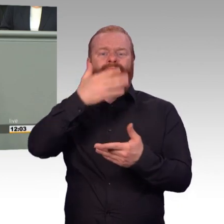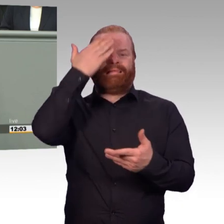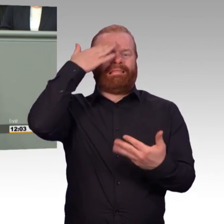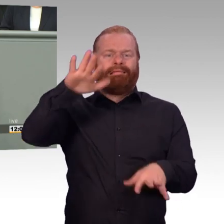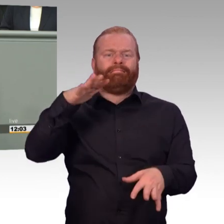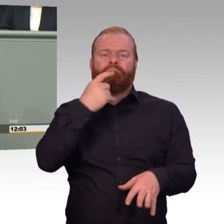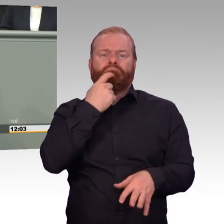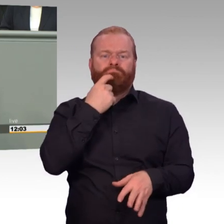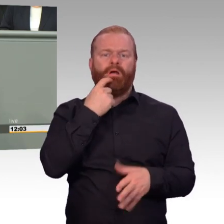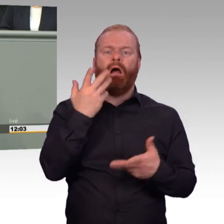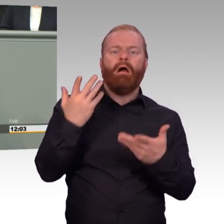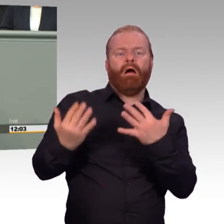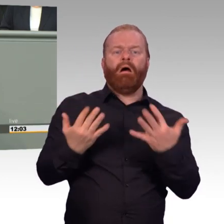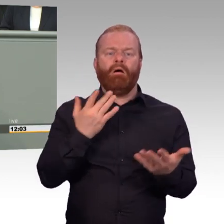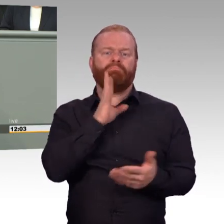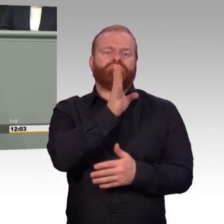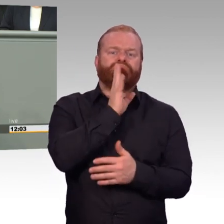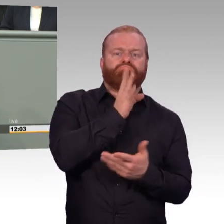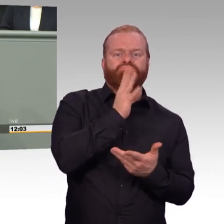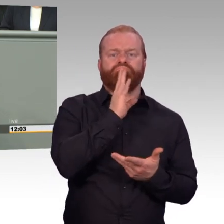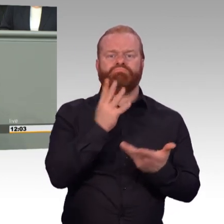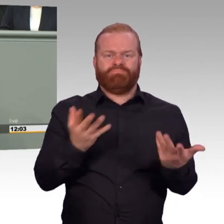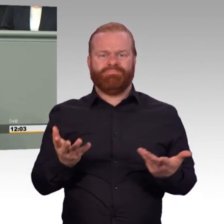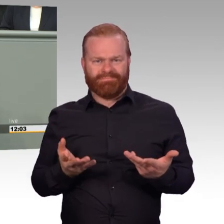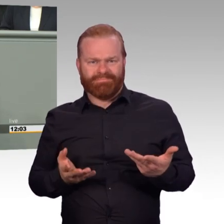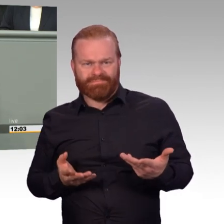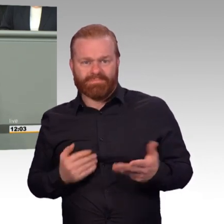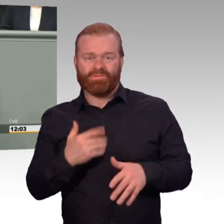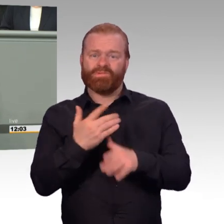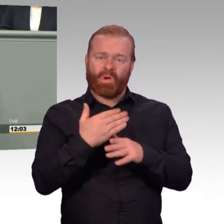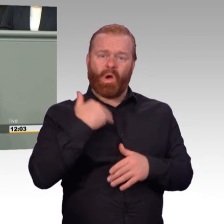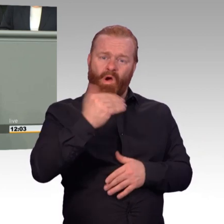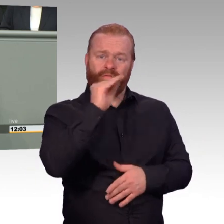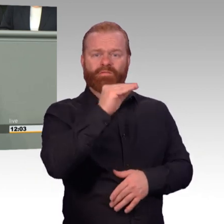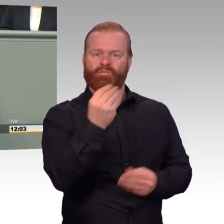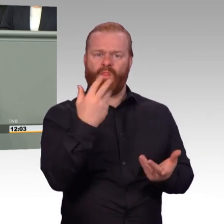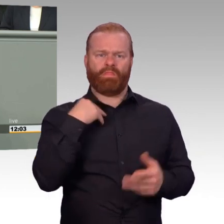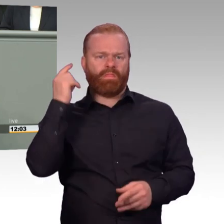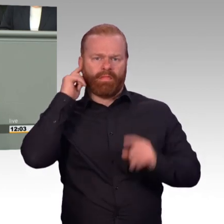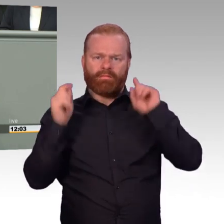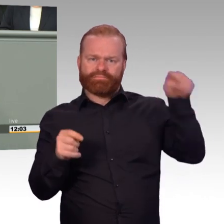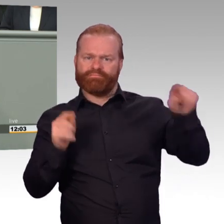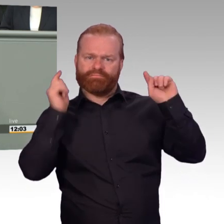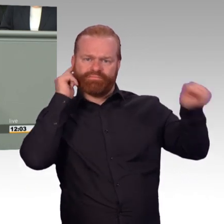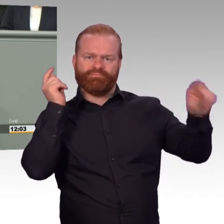um sich nebenbei noch was da dazu zu verdienen. Respekt und Anerkennung CDU. Das sind Ihre Leute. Für die waren Sie immer da? Ja, gute Nacht.